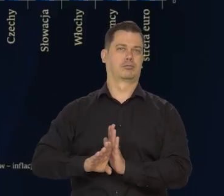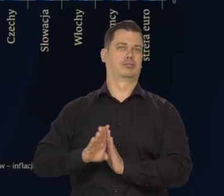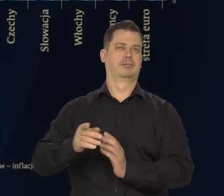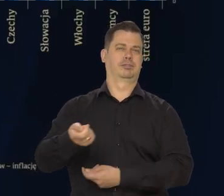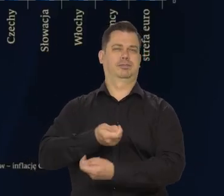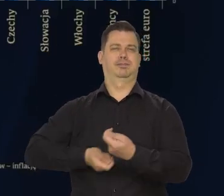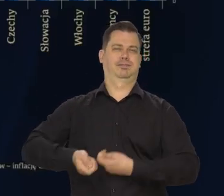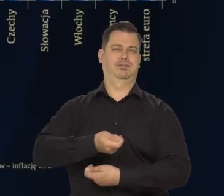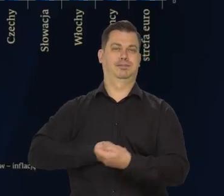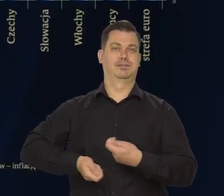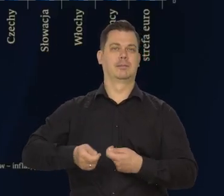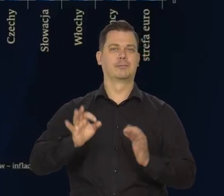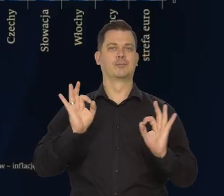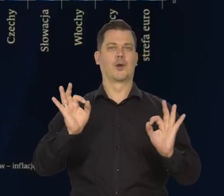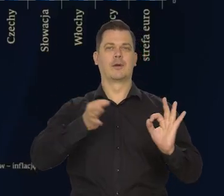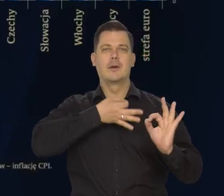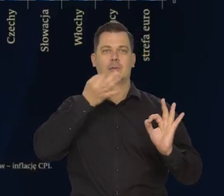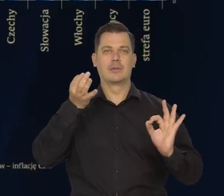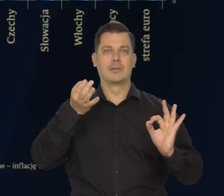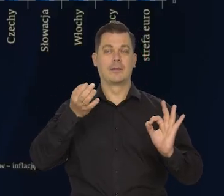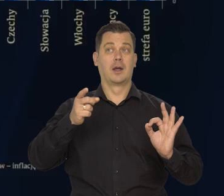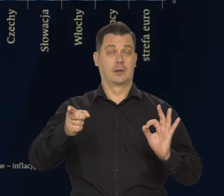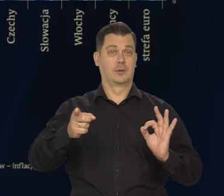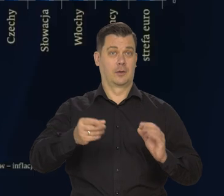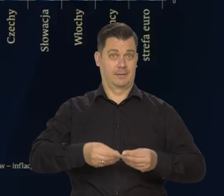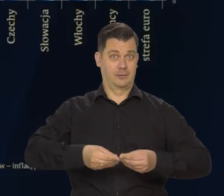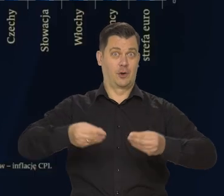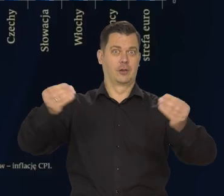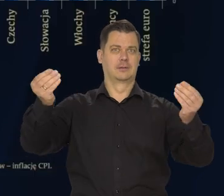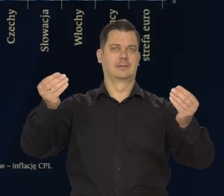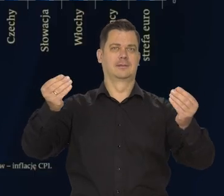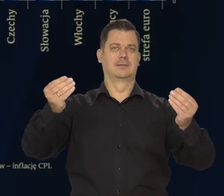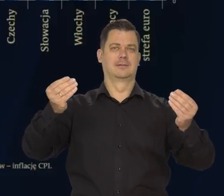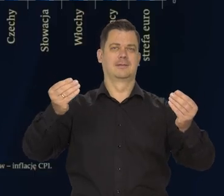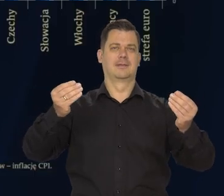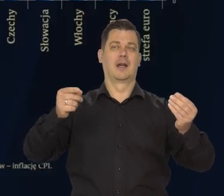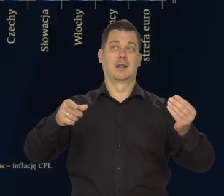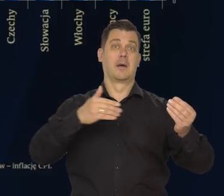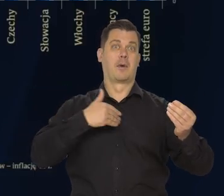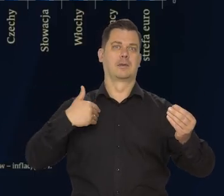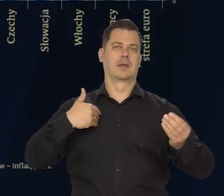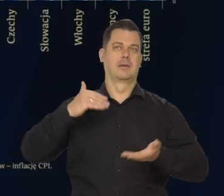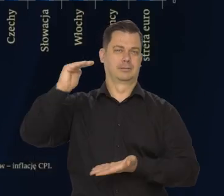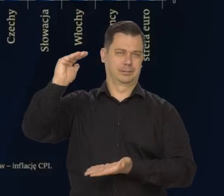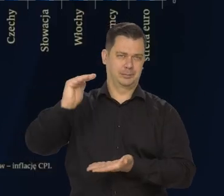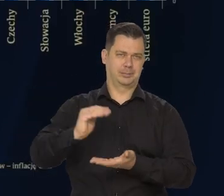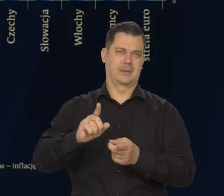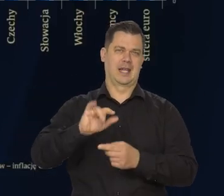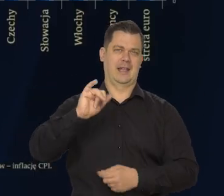oddziaływuje na hamowanie tempa wzrostu inflacji w Polsce i na obniżanie się jej.